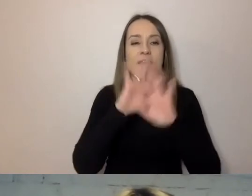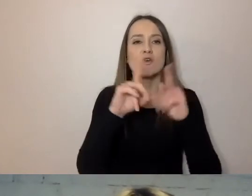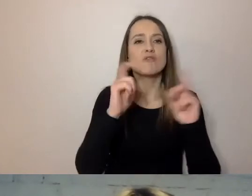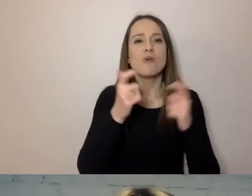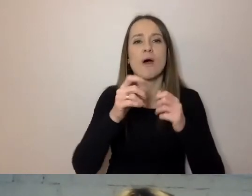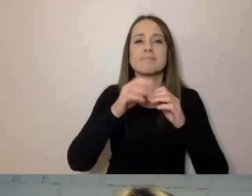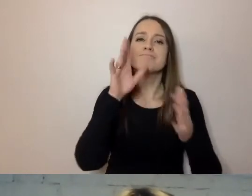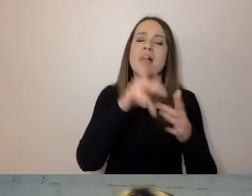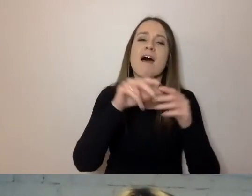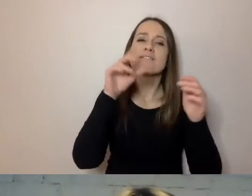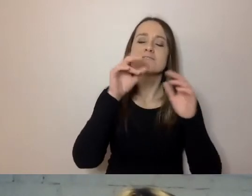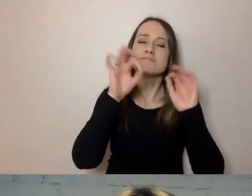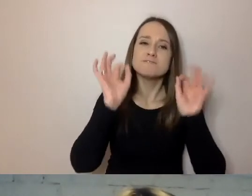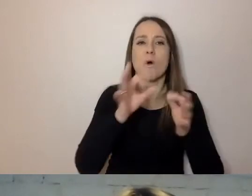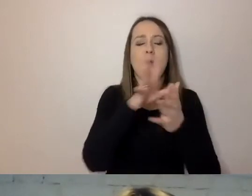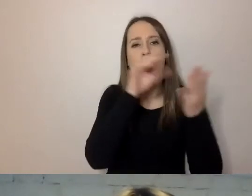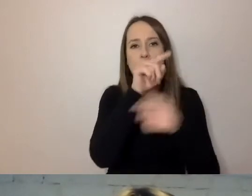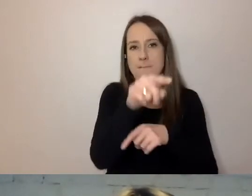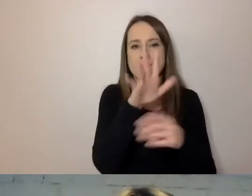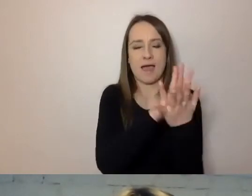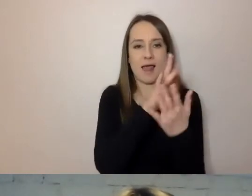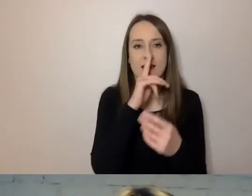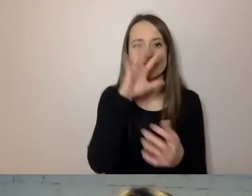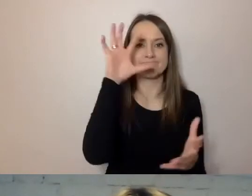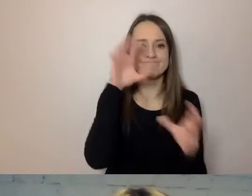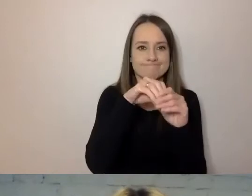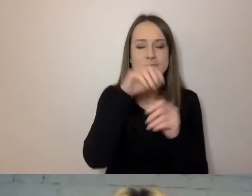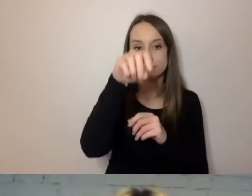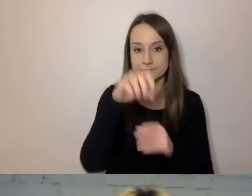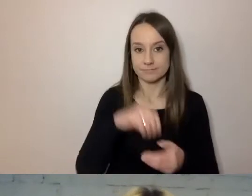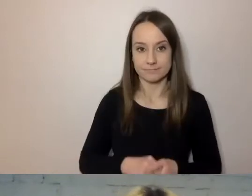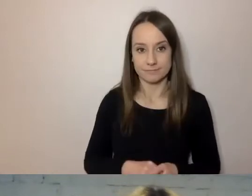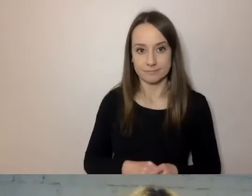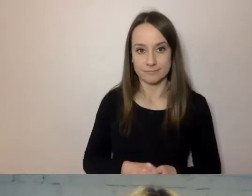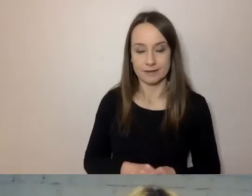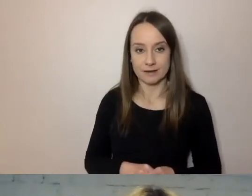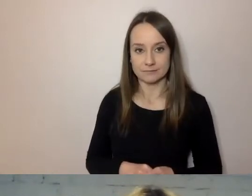jest zebrane w wizytówkę dokumentu.